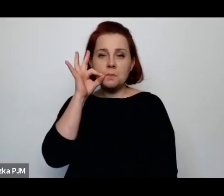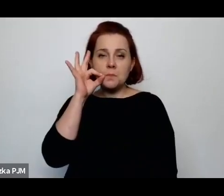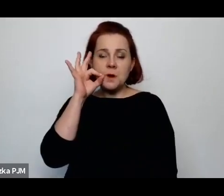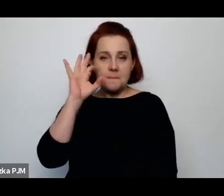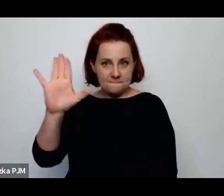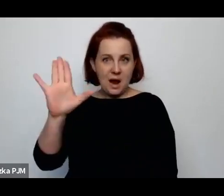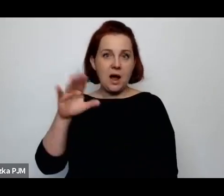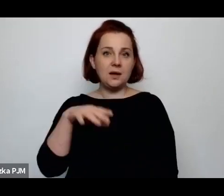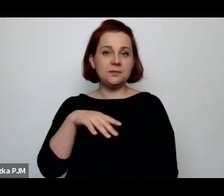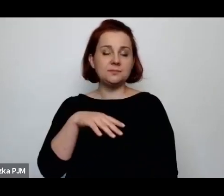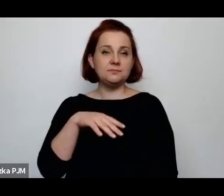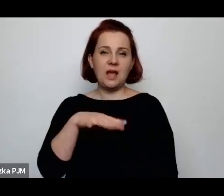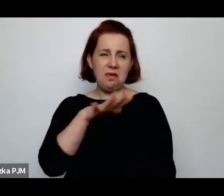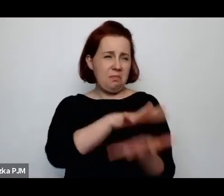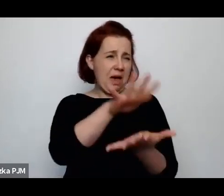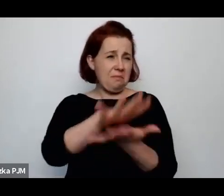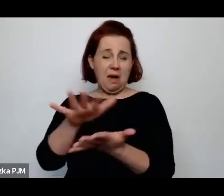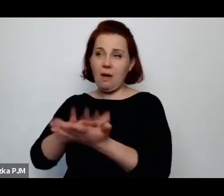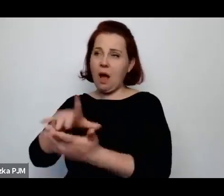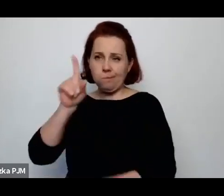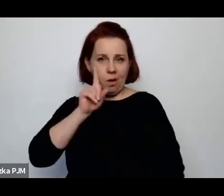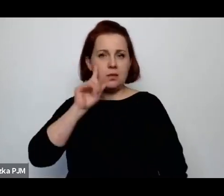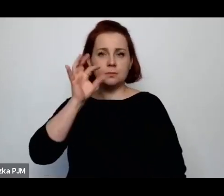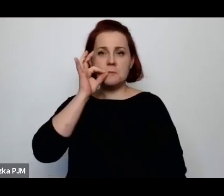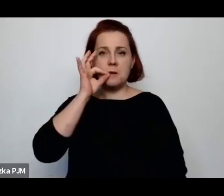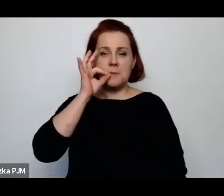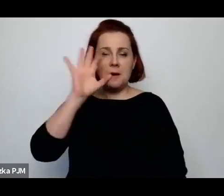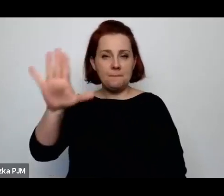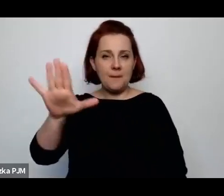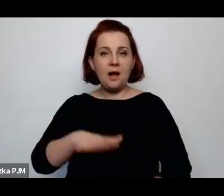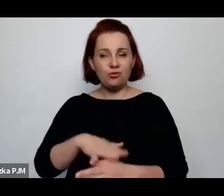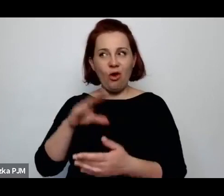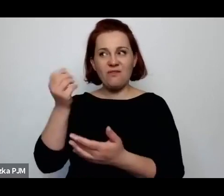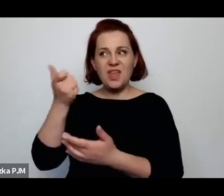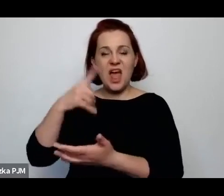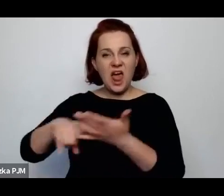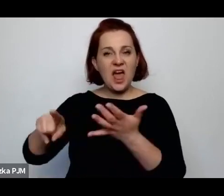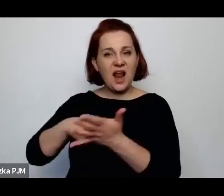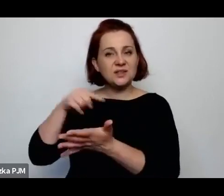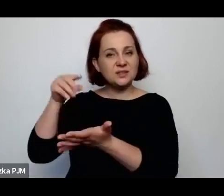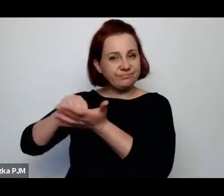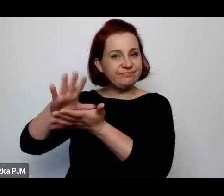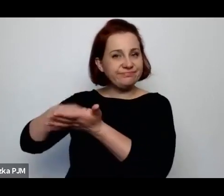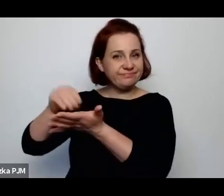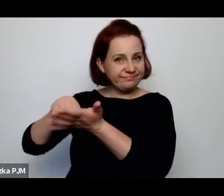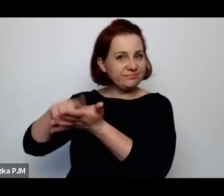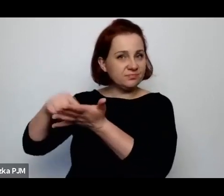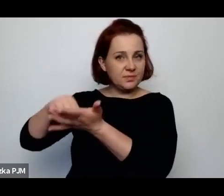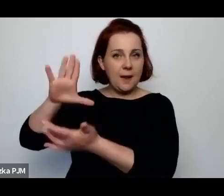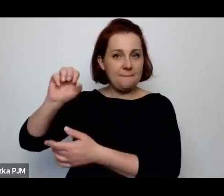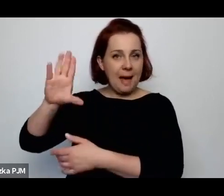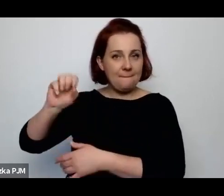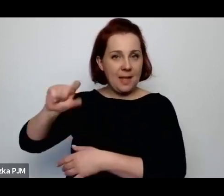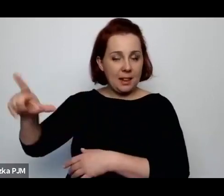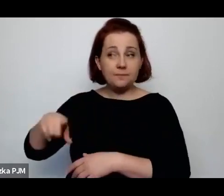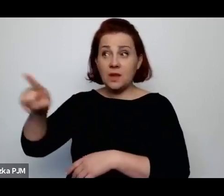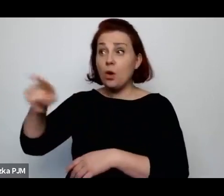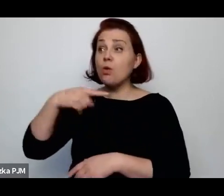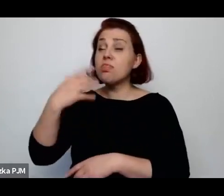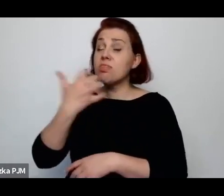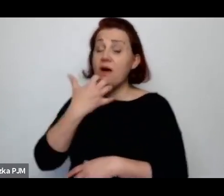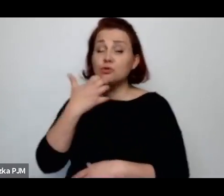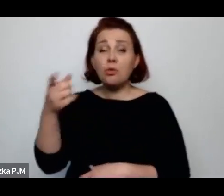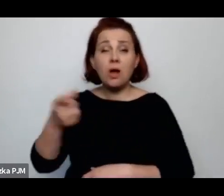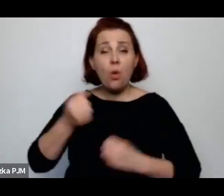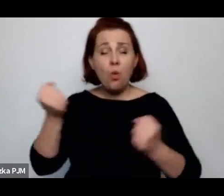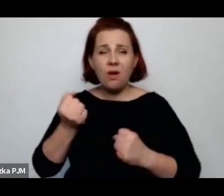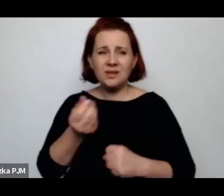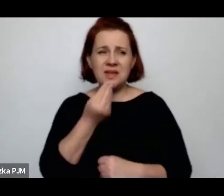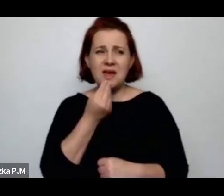To wielokrotnie u Babla się pojawia i też Babel np. narzeka strasznie na jedzenie tych chłopów